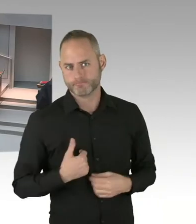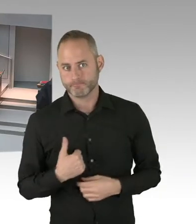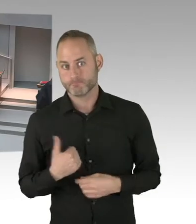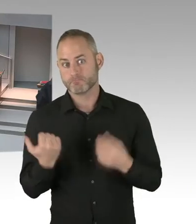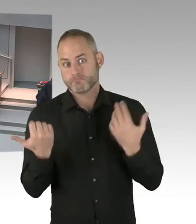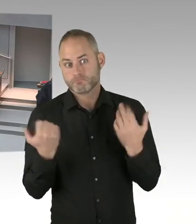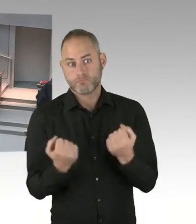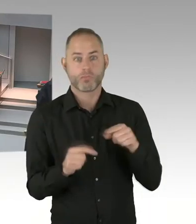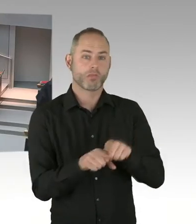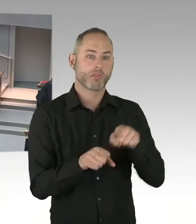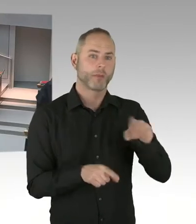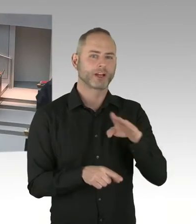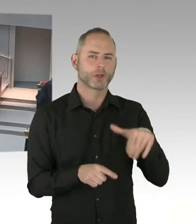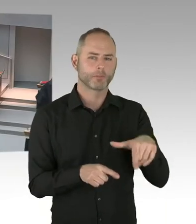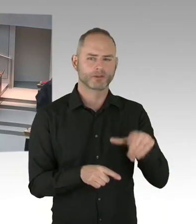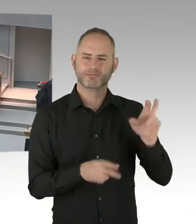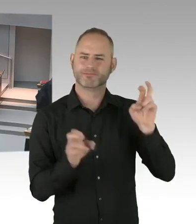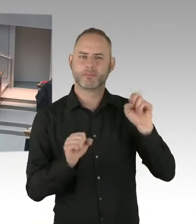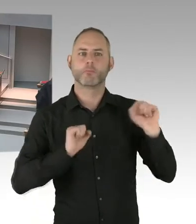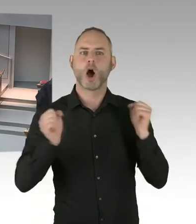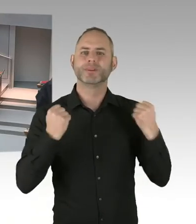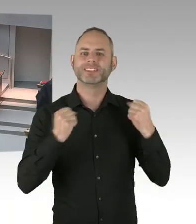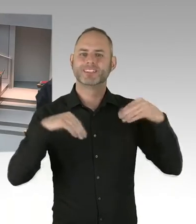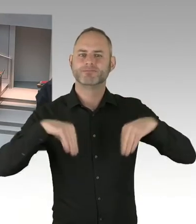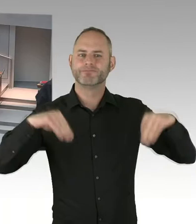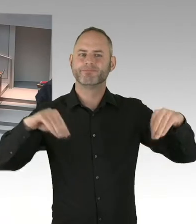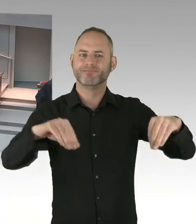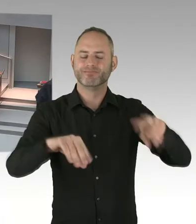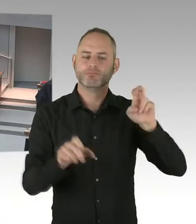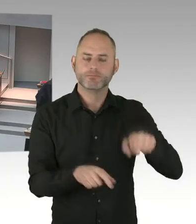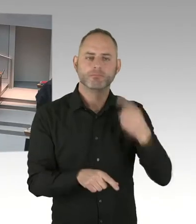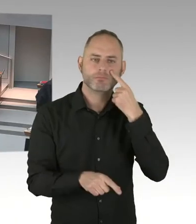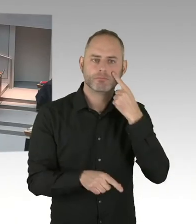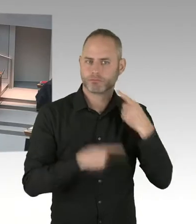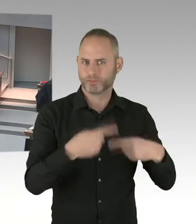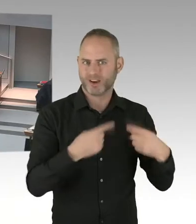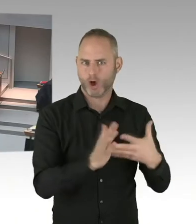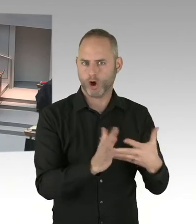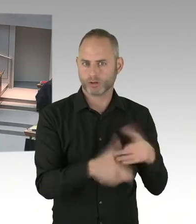(Präsidium) Herr Ubbelohde, Sie haben die Möglichkeit der Nachfrage. Bitte. (Sprecherwechsel) Ja, vielen Dank. Herr Senator,